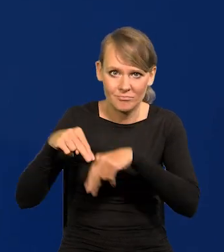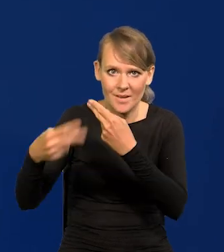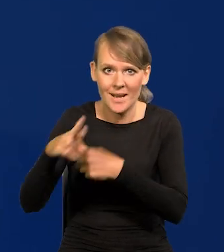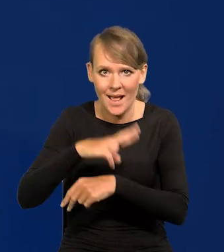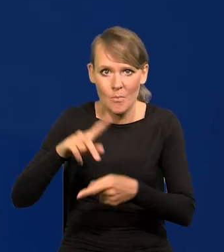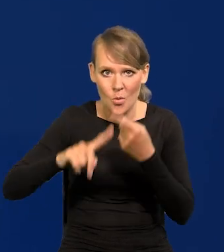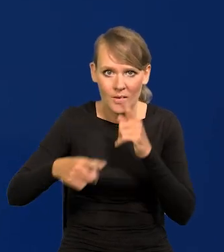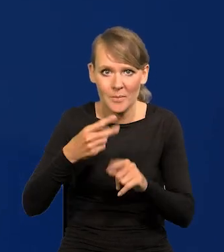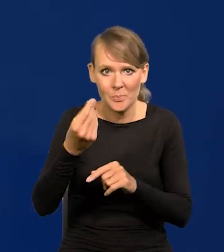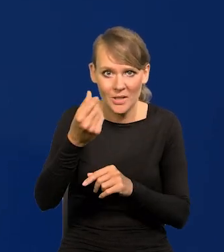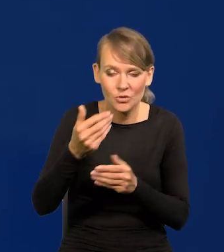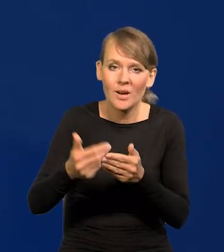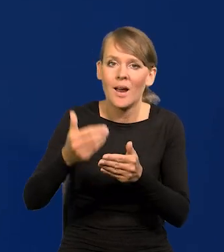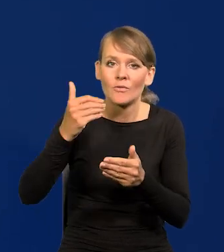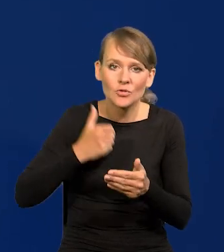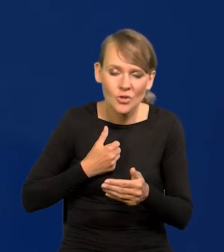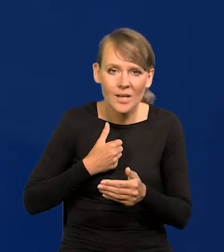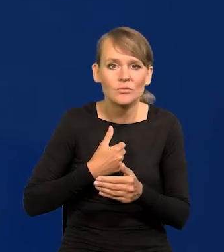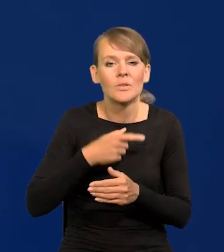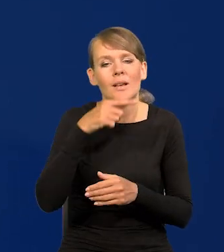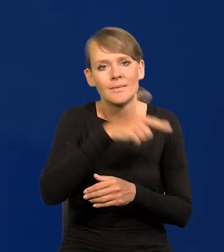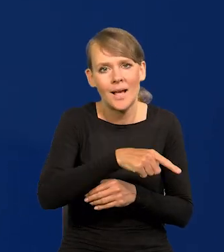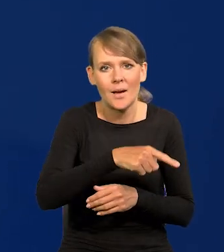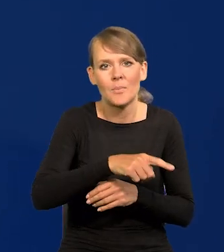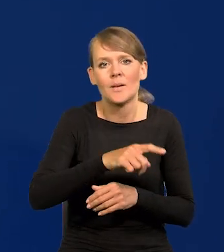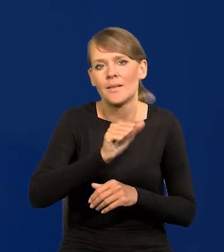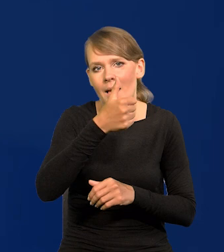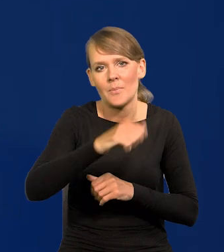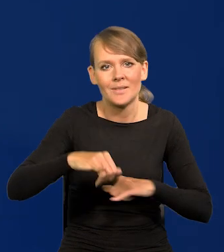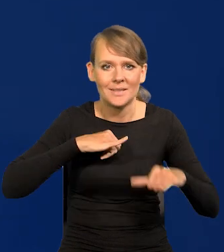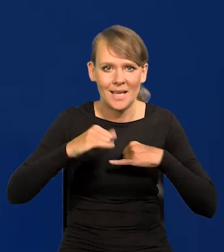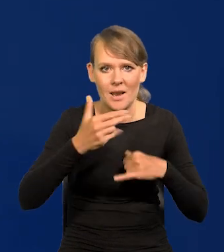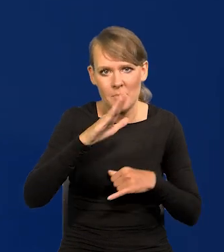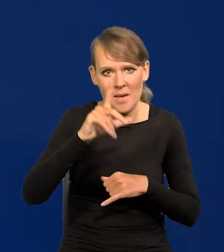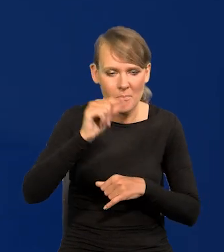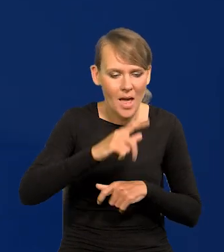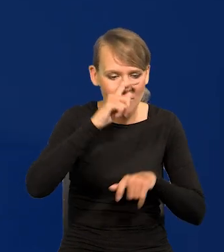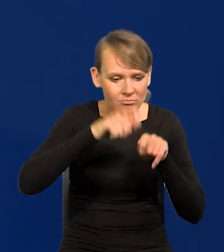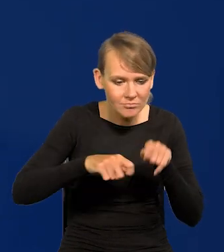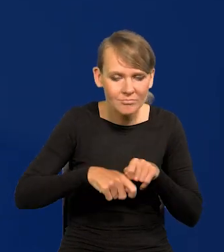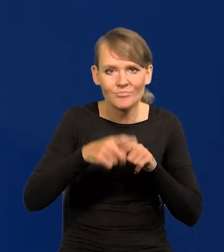przechodzą poprzednio przez zarząd NBP i są przygotowywane